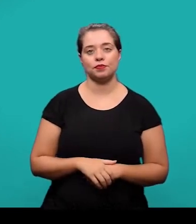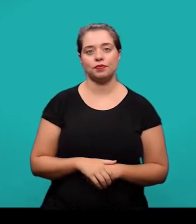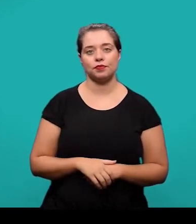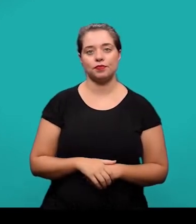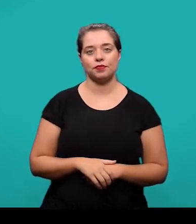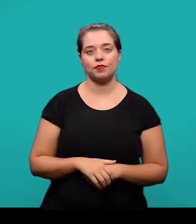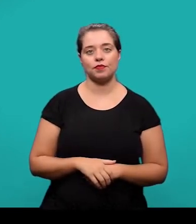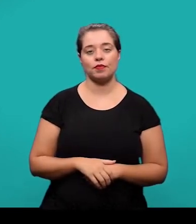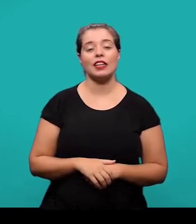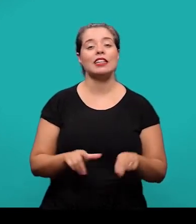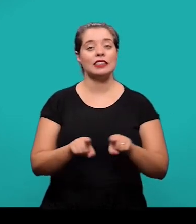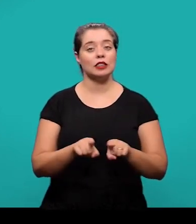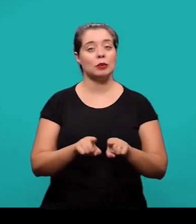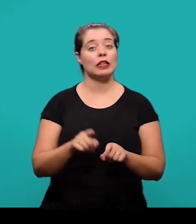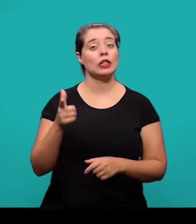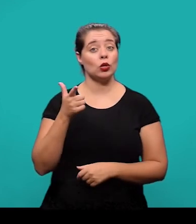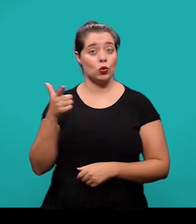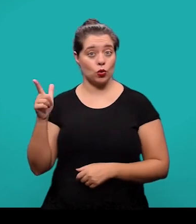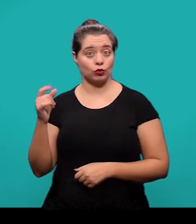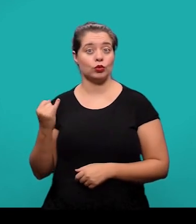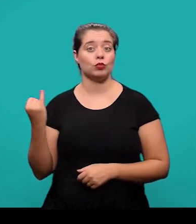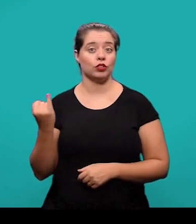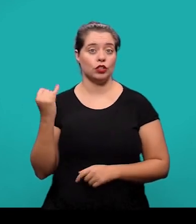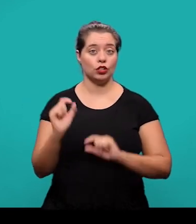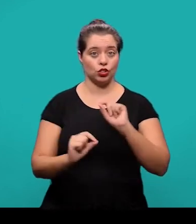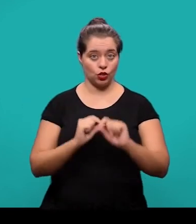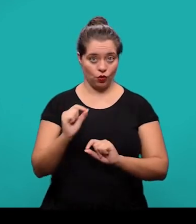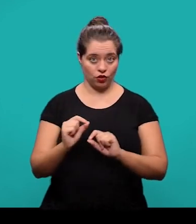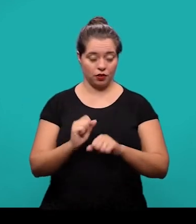Outro elemento pós-textual é o glossário, ele é um elemento opcional